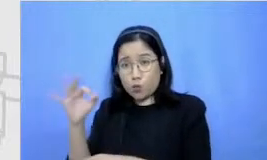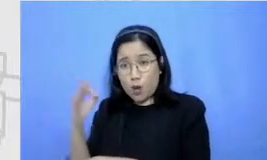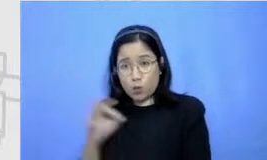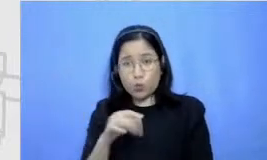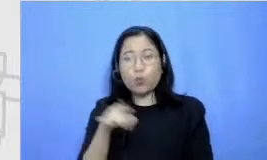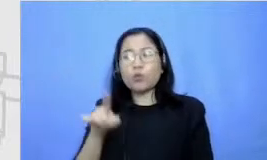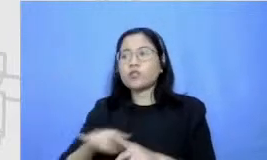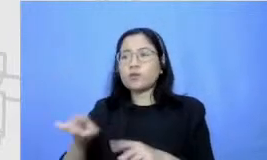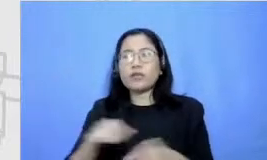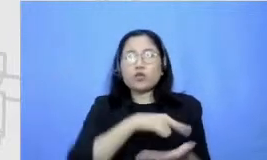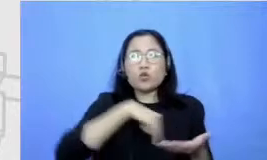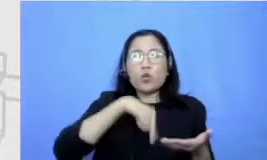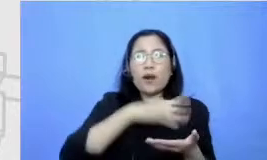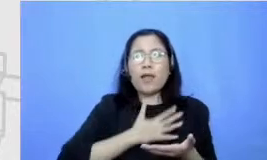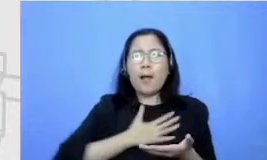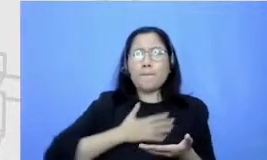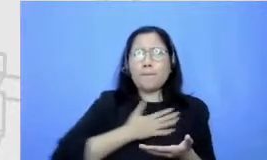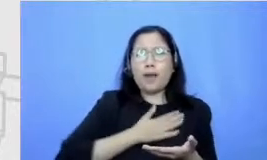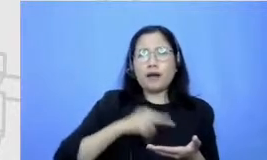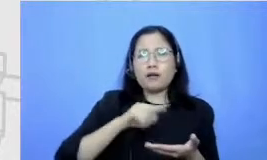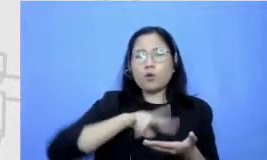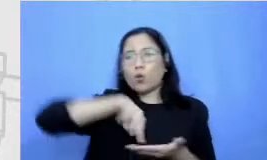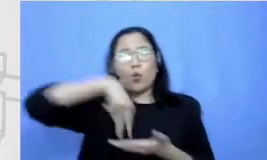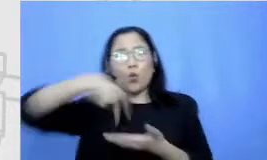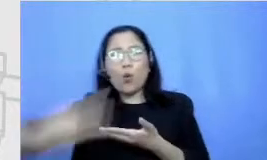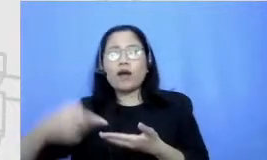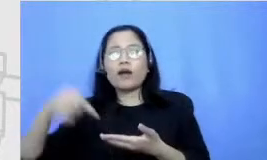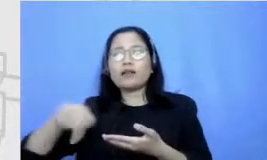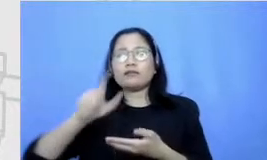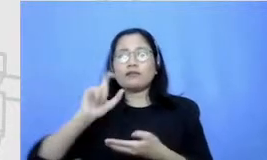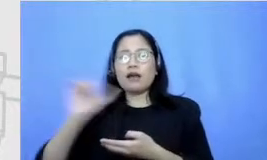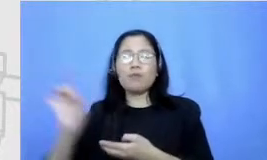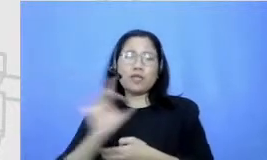yang bisa dilakukan lewat beragam cara kenakan sekarang sumber informasi tidak hanya di sekolah